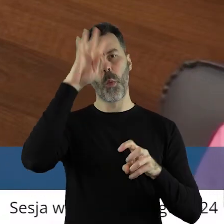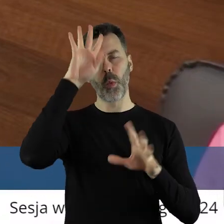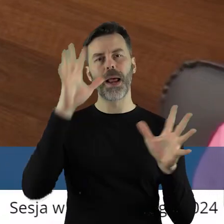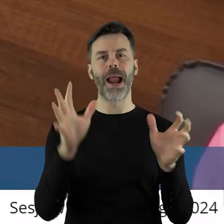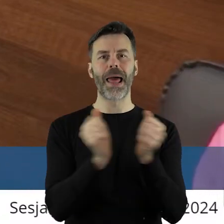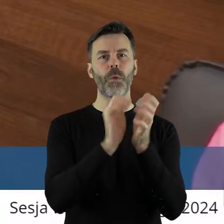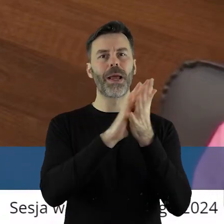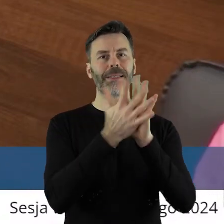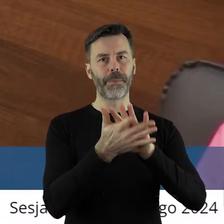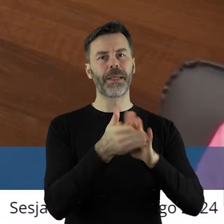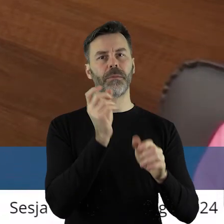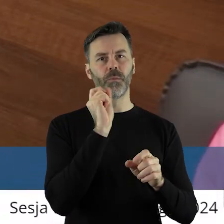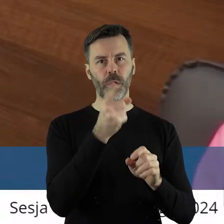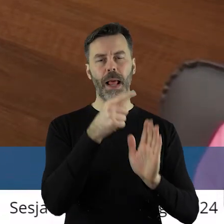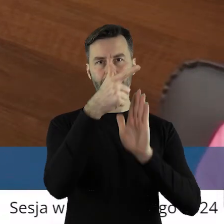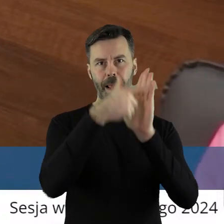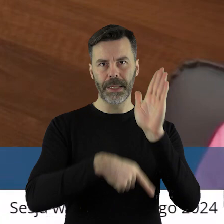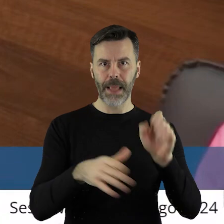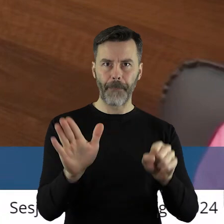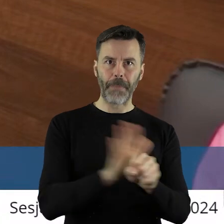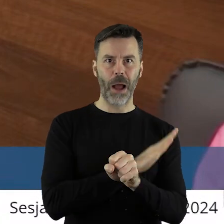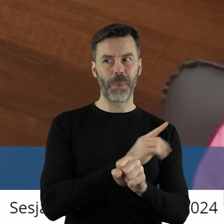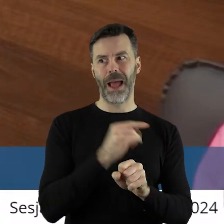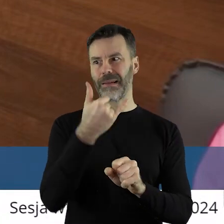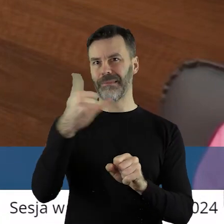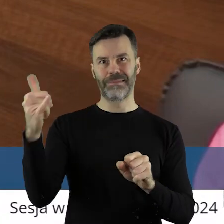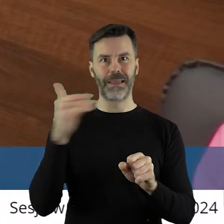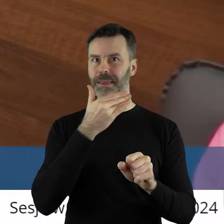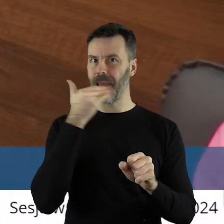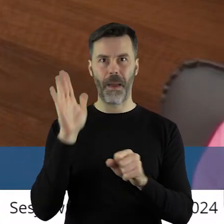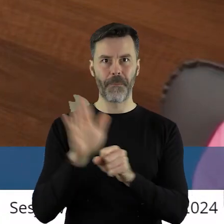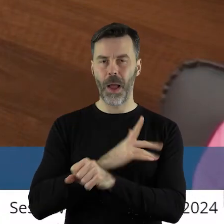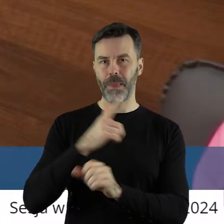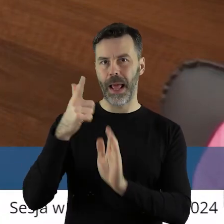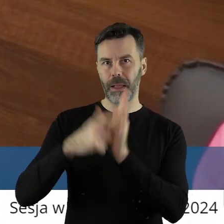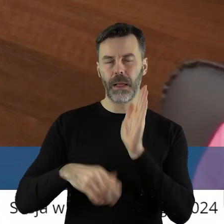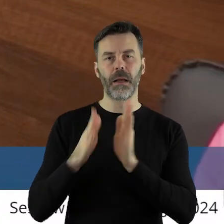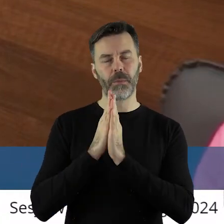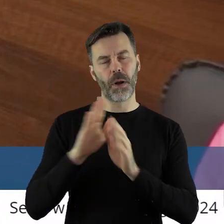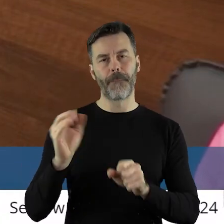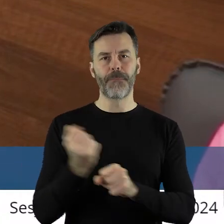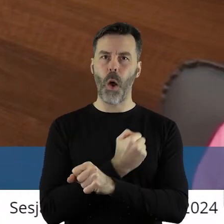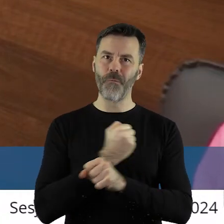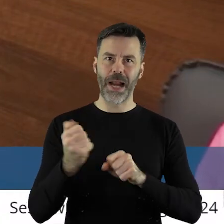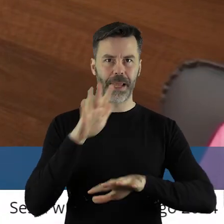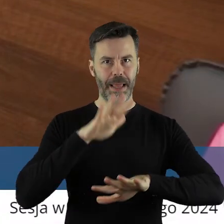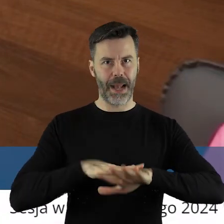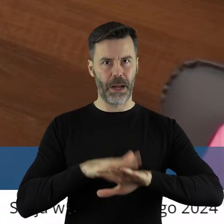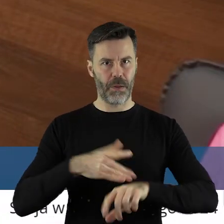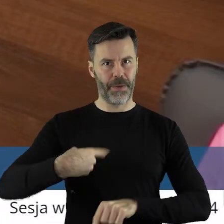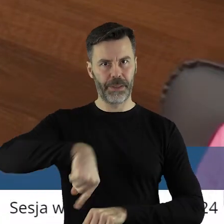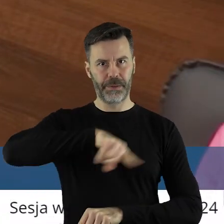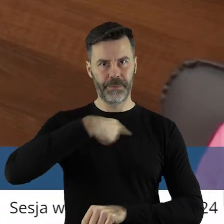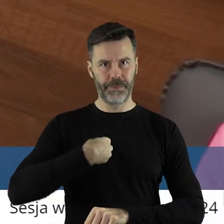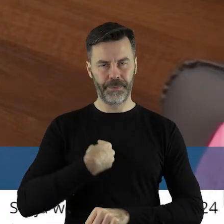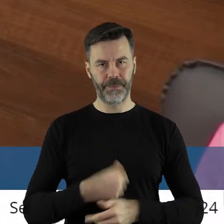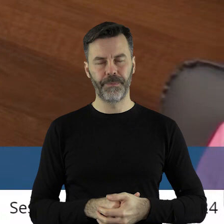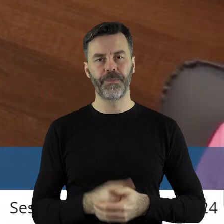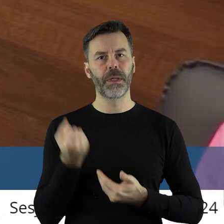otrzymaliśmy tą informację, wobec czego apeluję, abyśmy się traktowali poważnie.